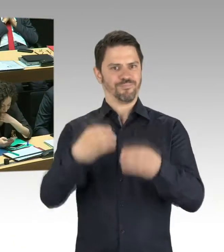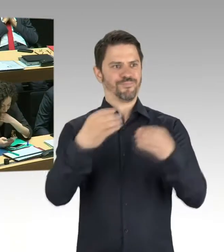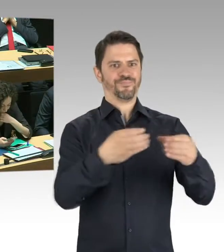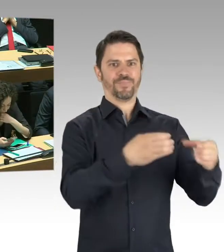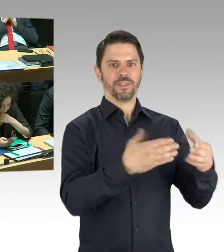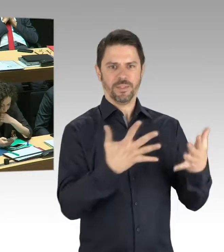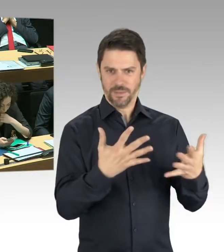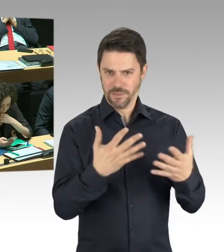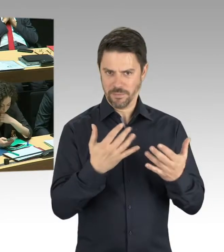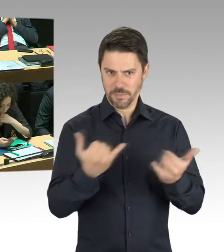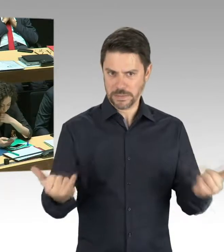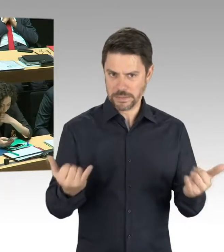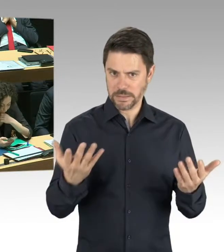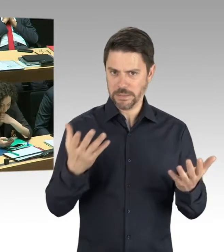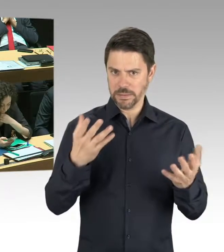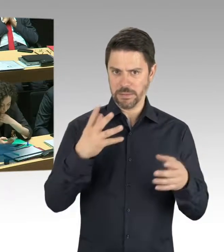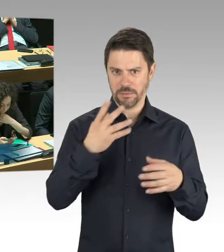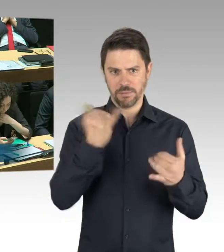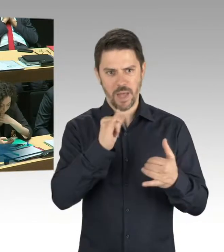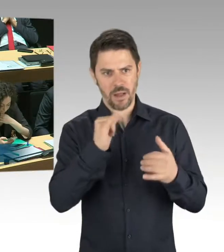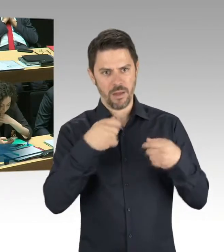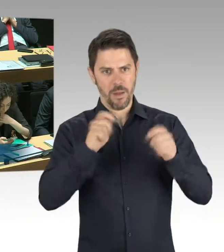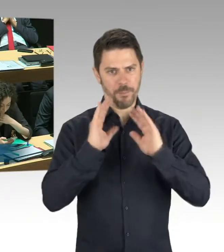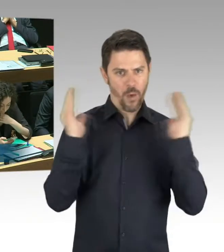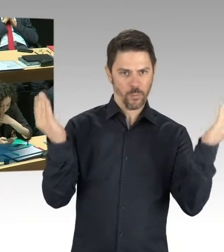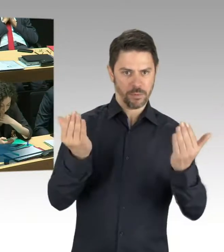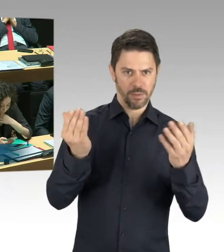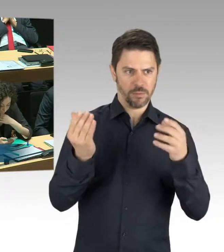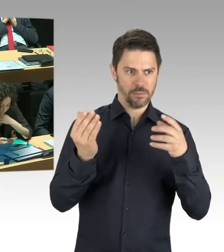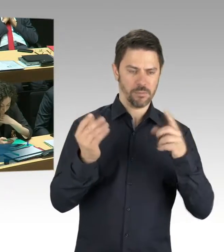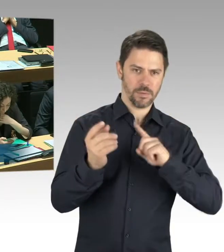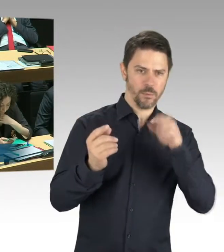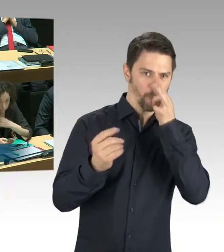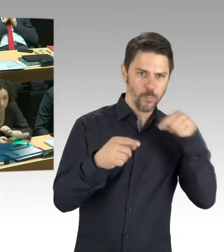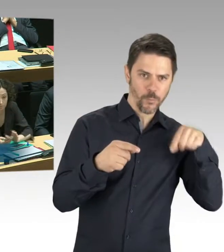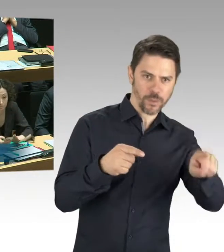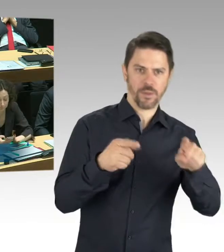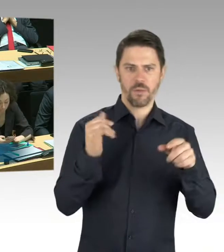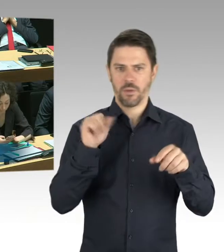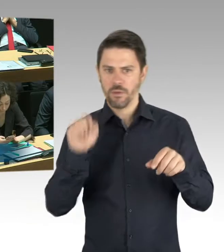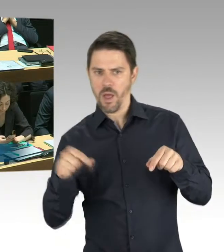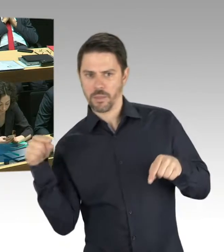(Rednerwechsel) Frau Abgeordnete, es ist vor allen Dingen im Besucherbereich gesperrt, also Besucherinnen und Besucher können die Berlinische Galerie